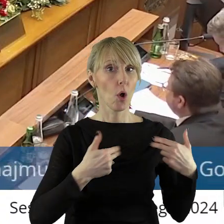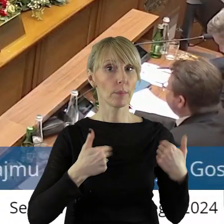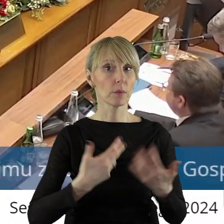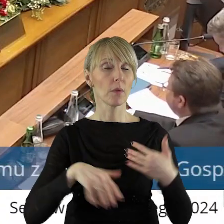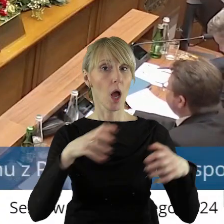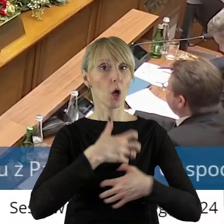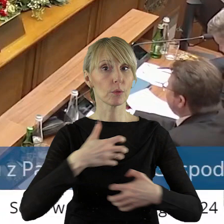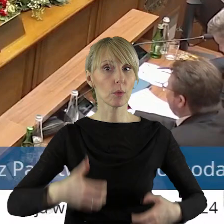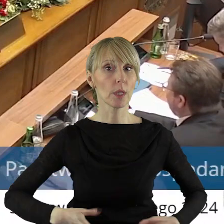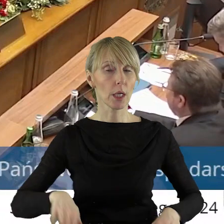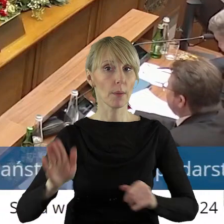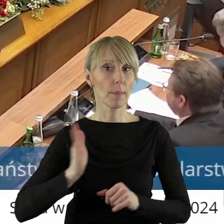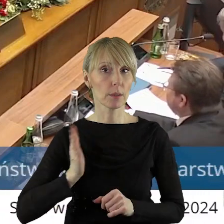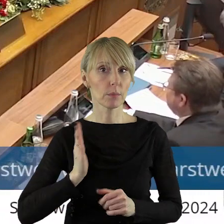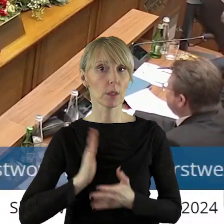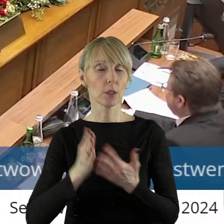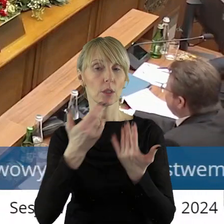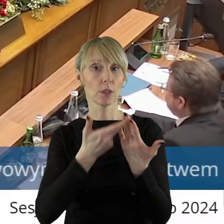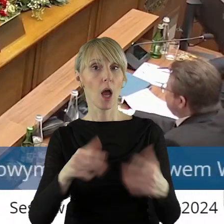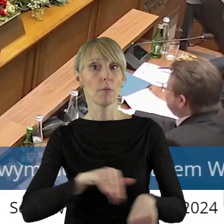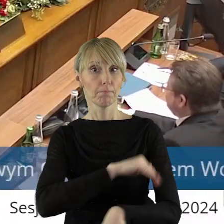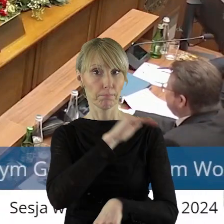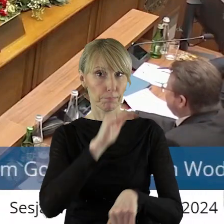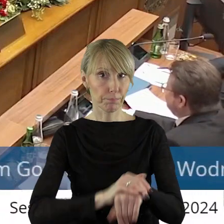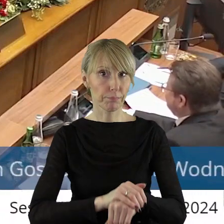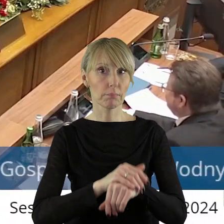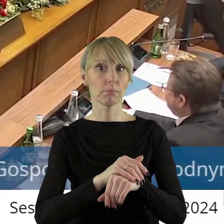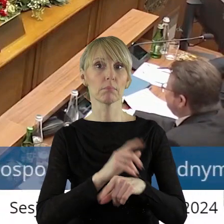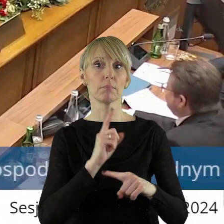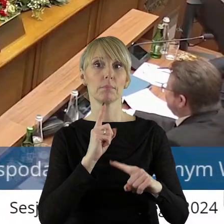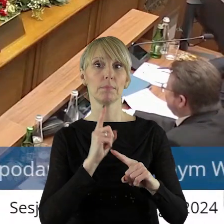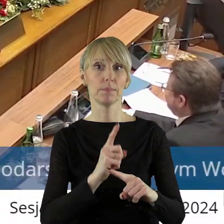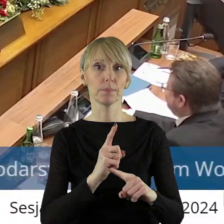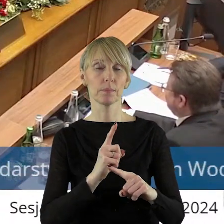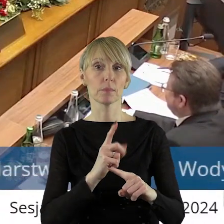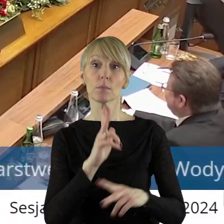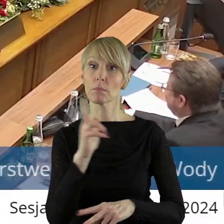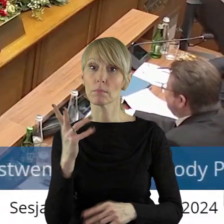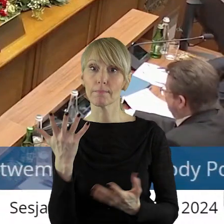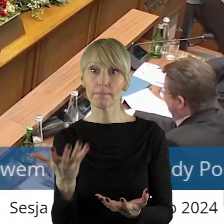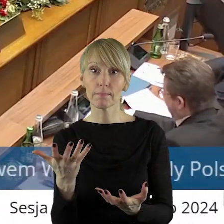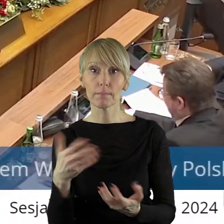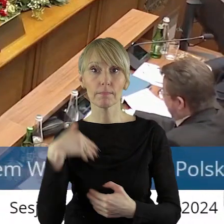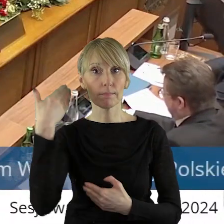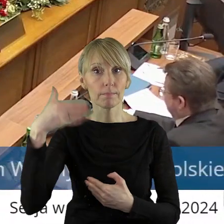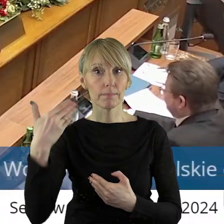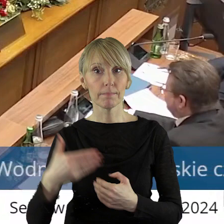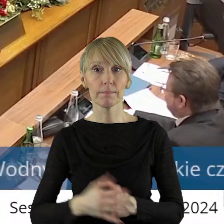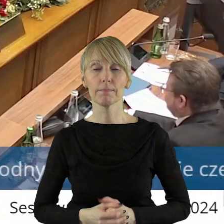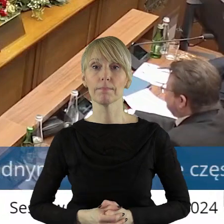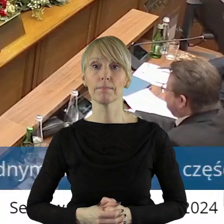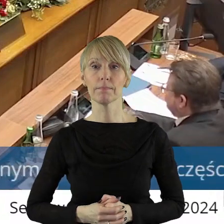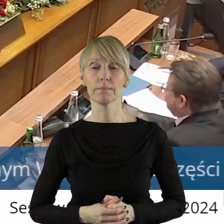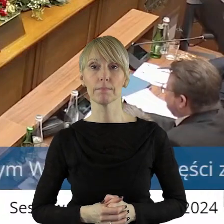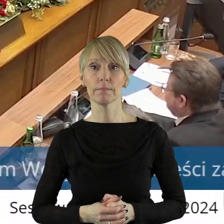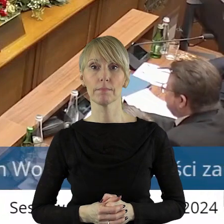Gospodarki i Bezpieczeństwa. Czy ktoś z państwa radnych chciałby zabrać głos w tym punkcie?